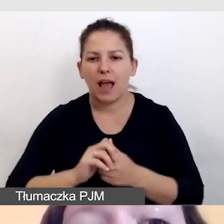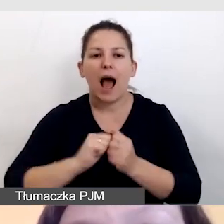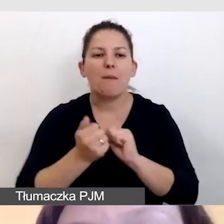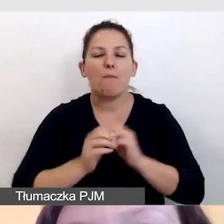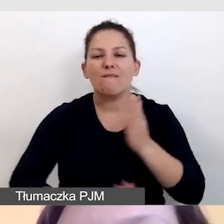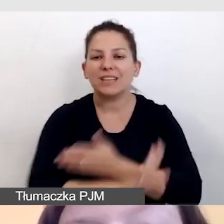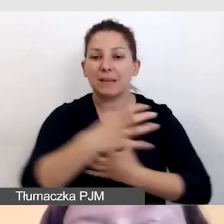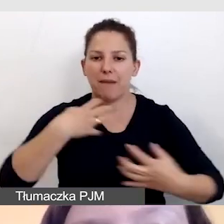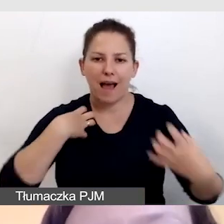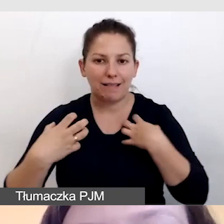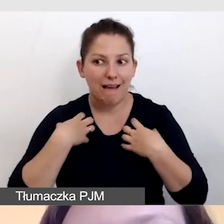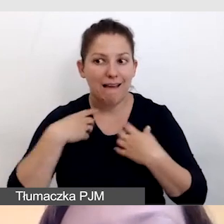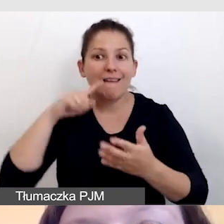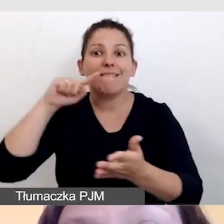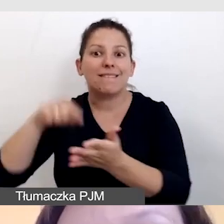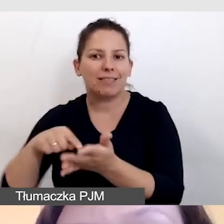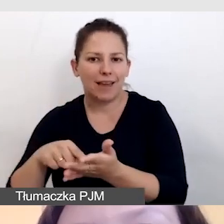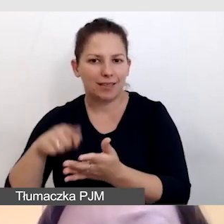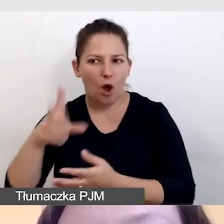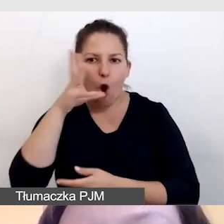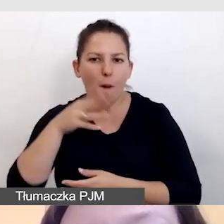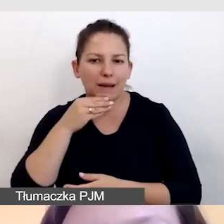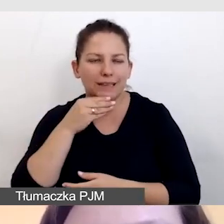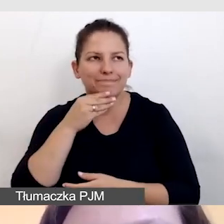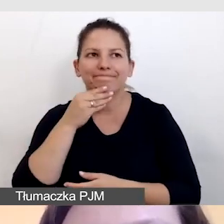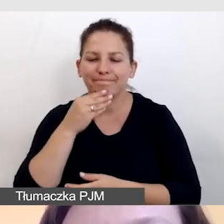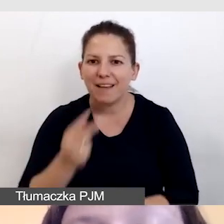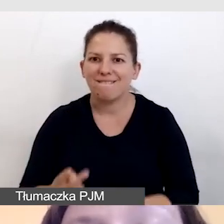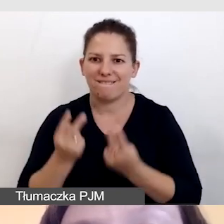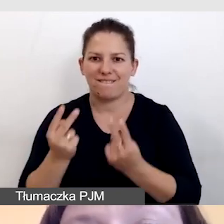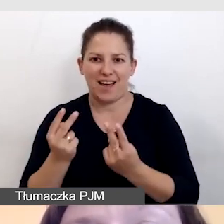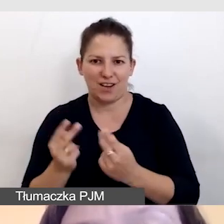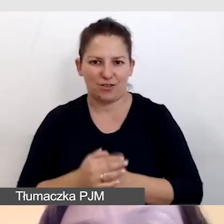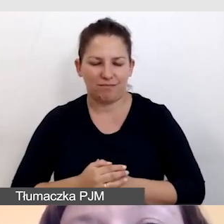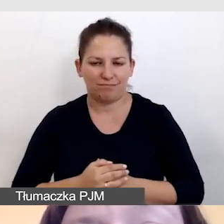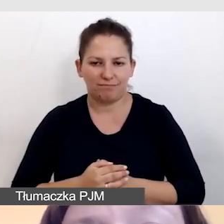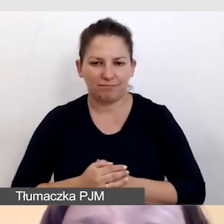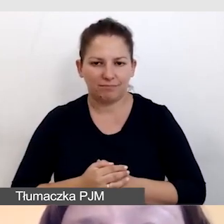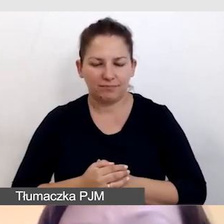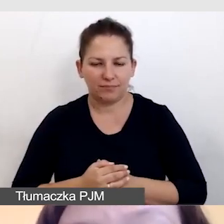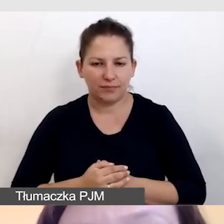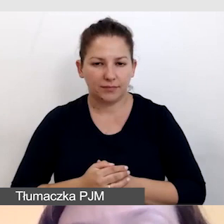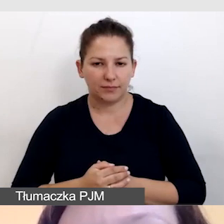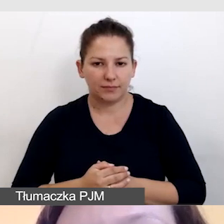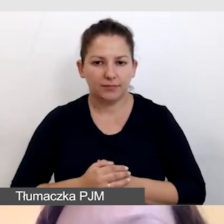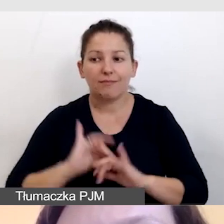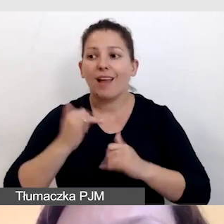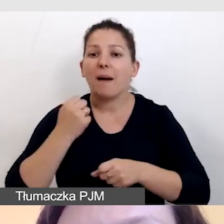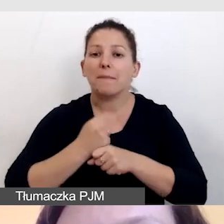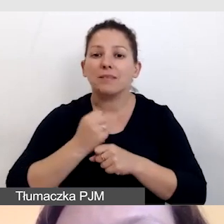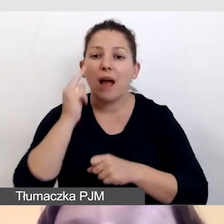wówczas te obrazy zaczynają mieć znaczenie. Jak pracujemy z audiodyskryptorami?